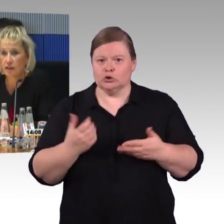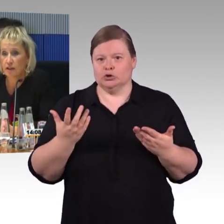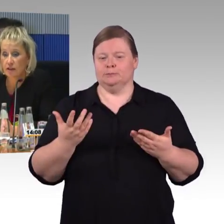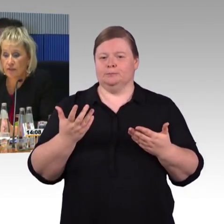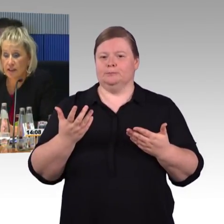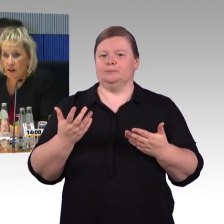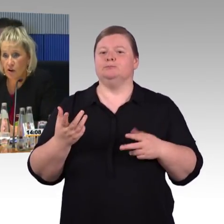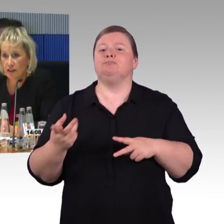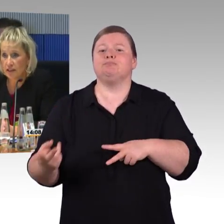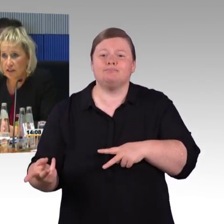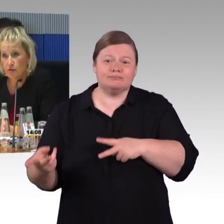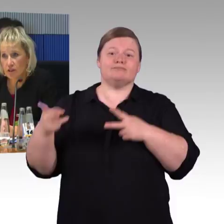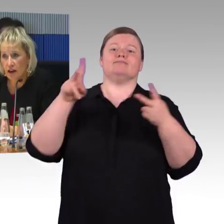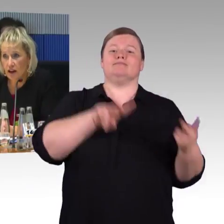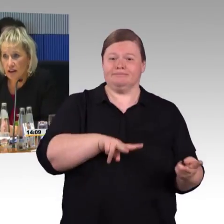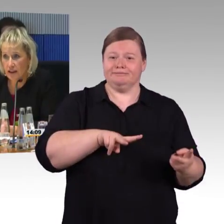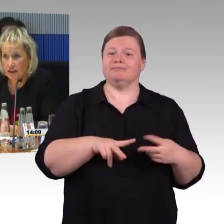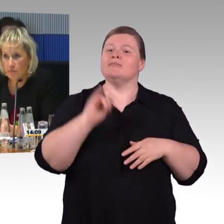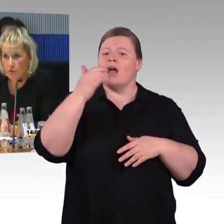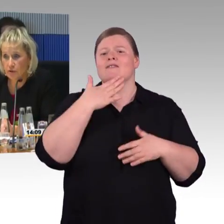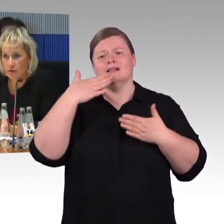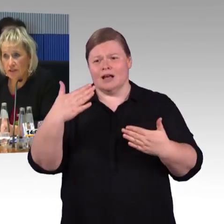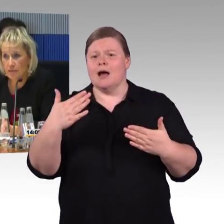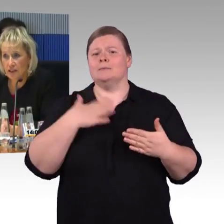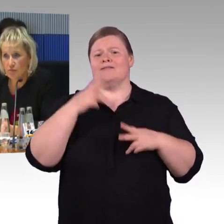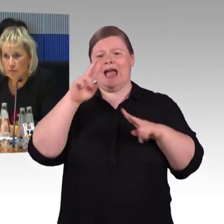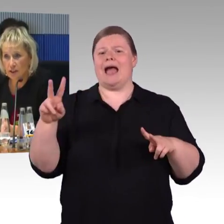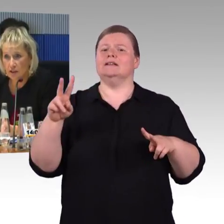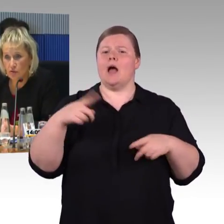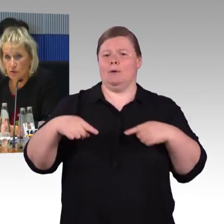Wir orientieren uns dabei an den Bedürfnissen von Menschen mit Behinderung